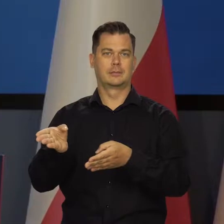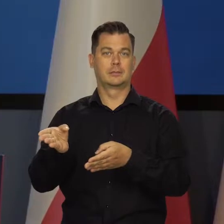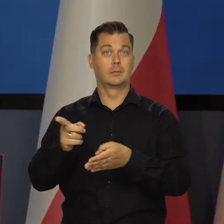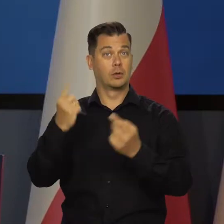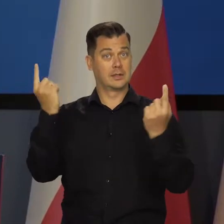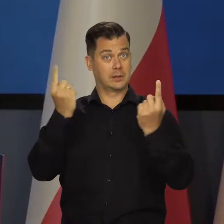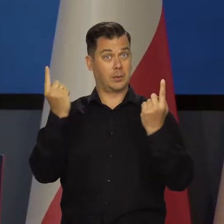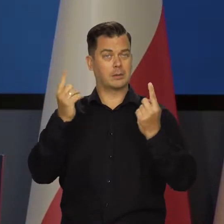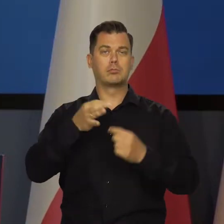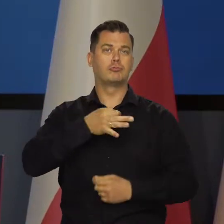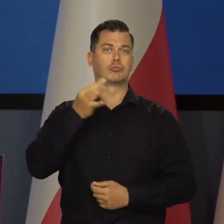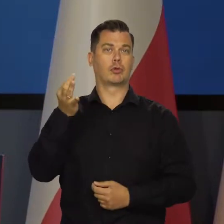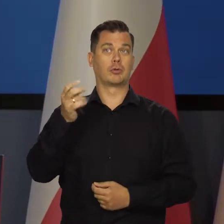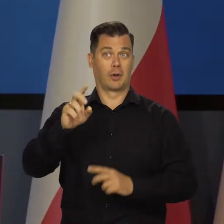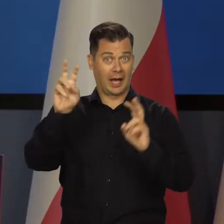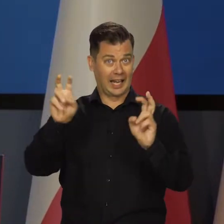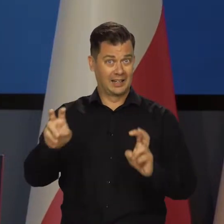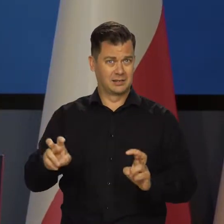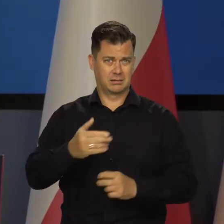Także sytuacja jest dobra, nie ma żadnego kryzysu.